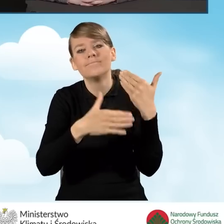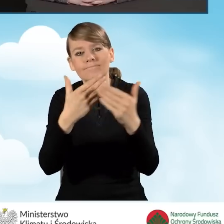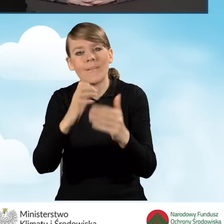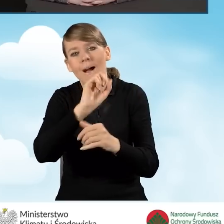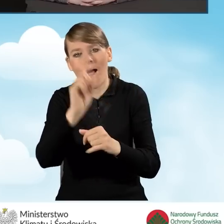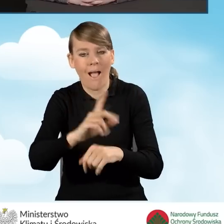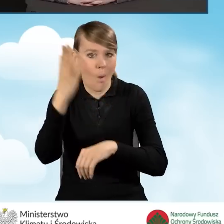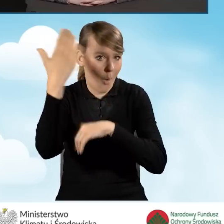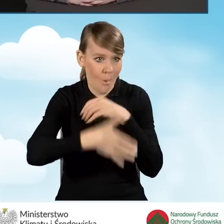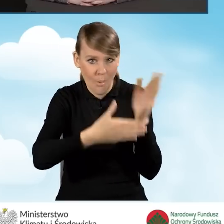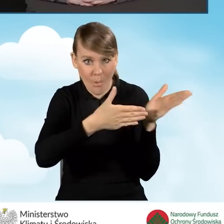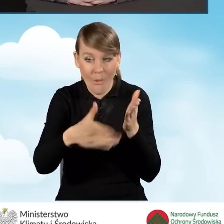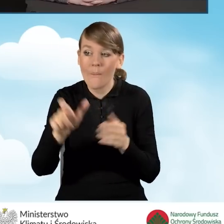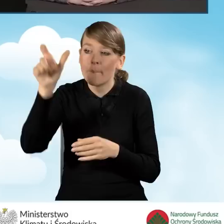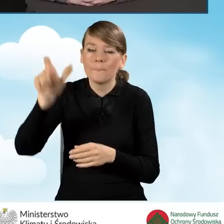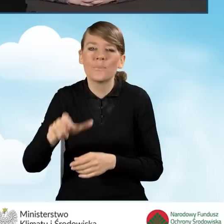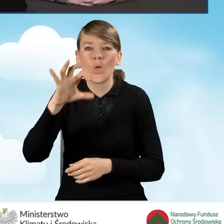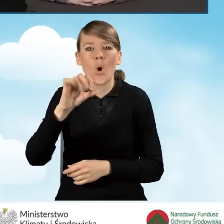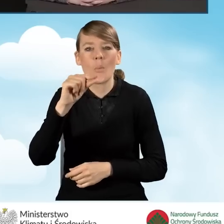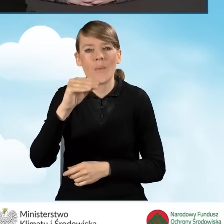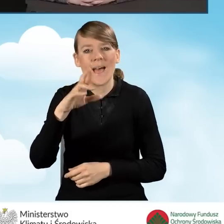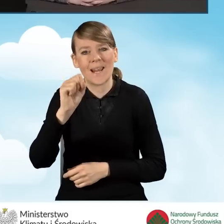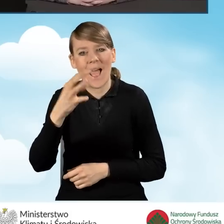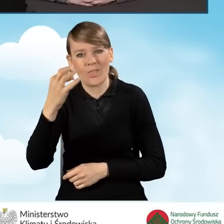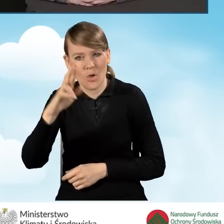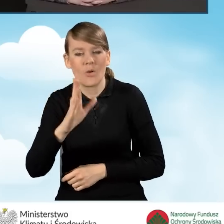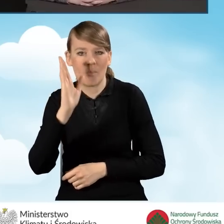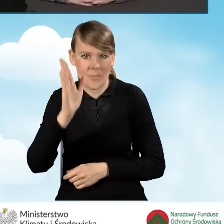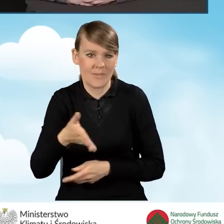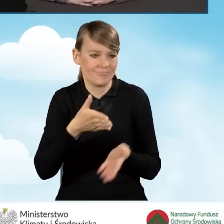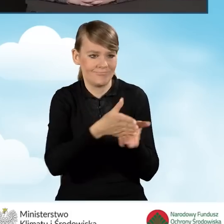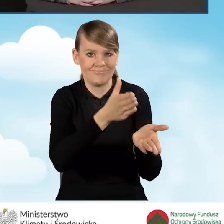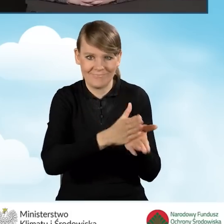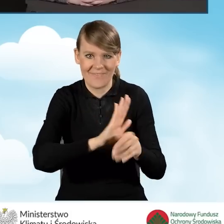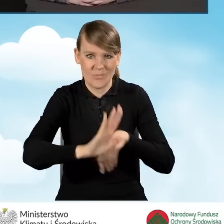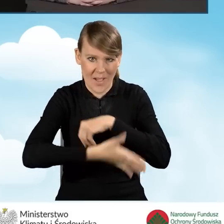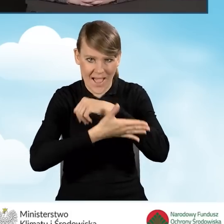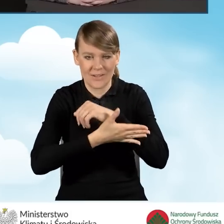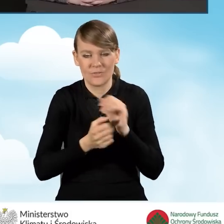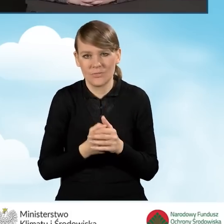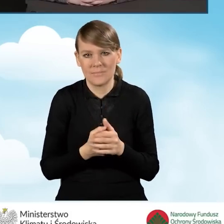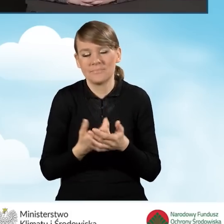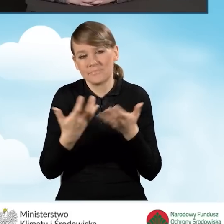operator będzie wspierał danego beneficjenta. Czyli tak jak już mówiłam,